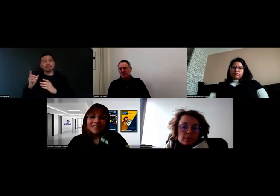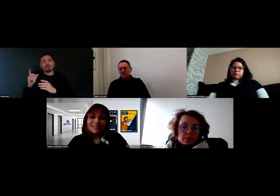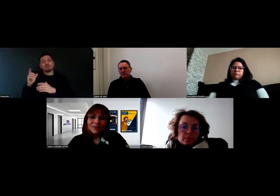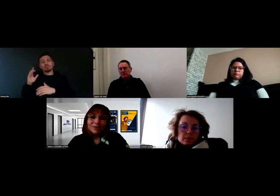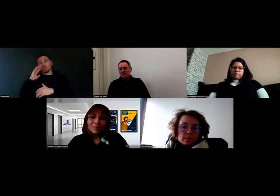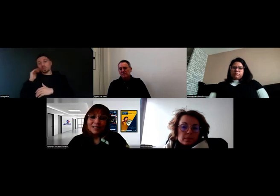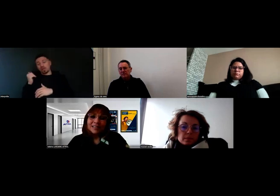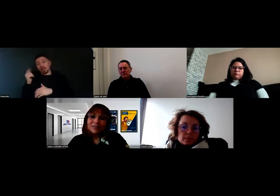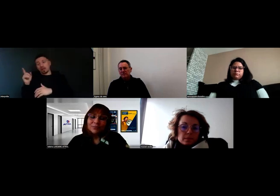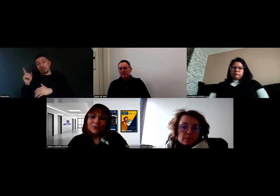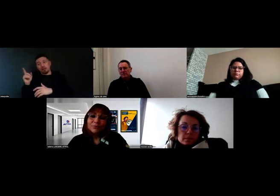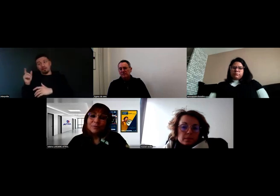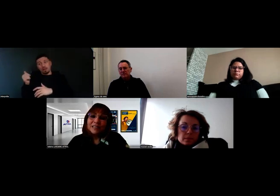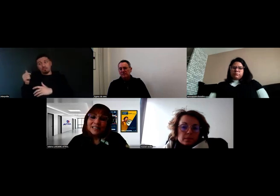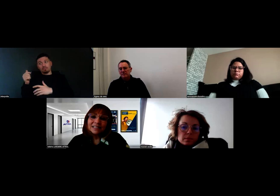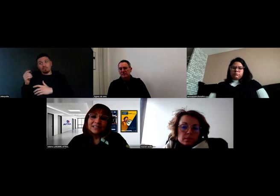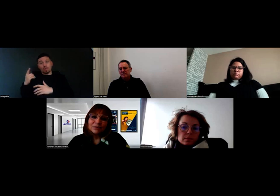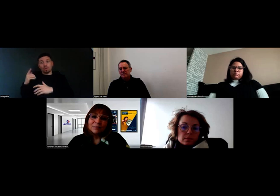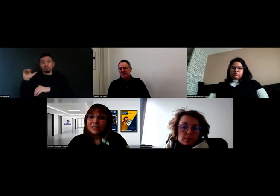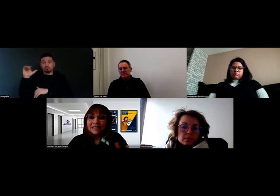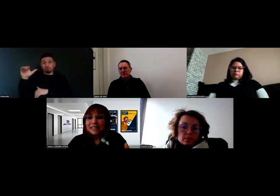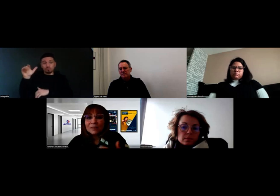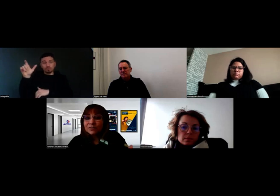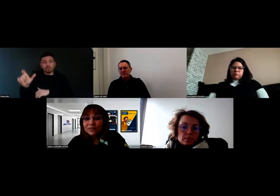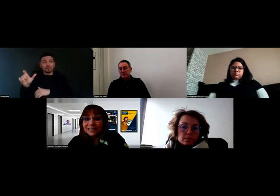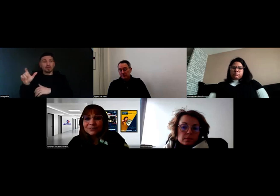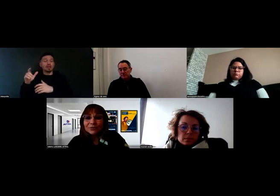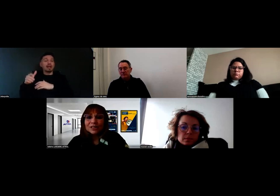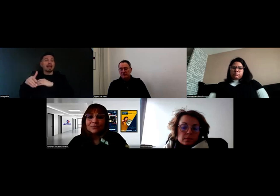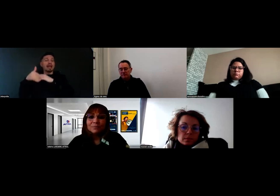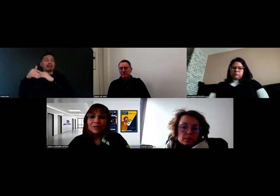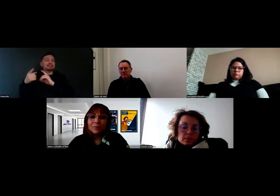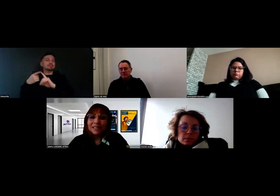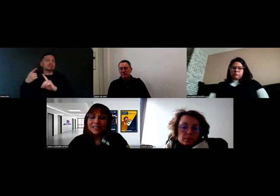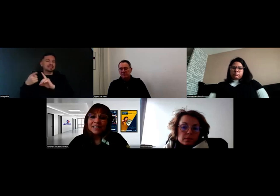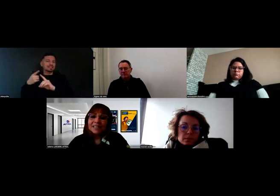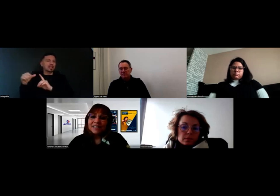qui peuvent mobiliser ce qu'on appelle les aides spécifiques que l'Agefiph met en place,